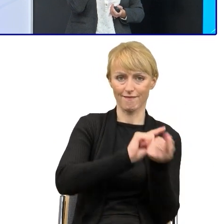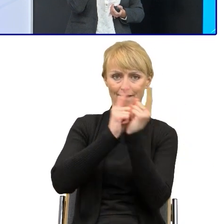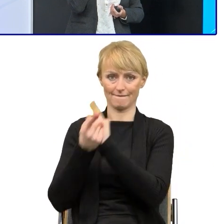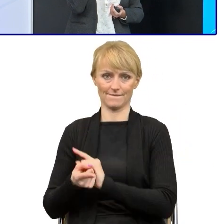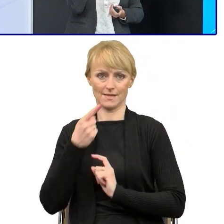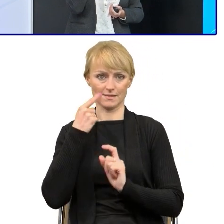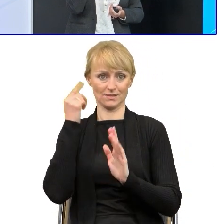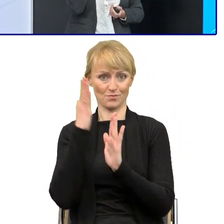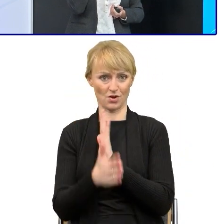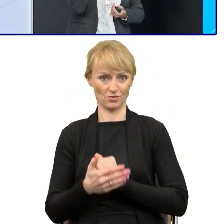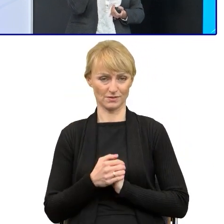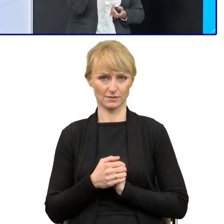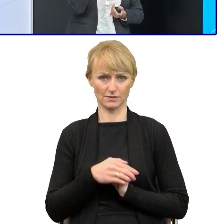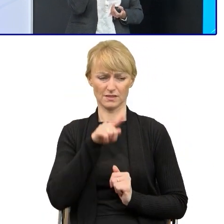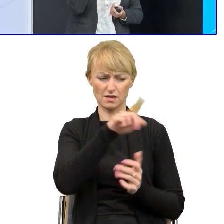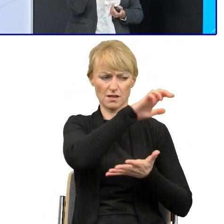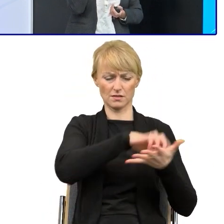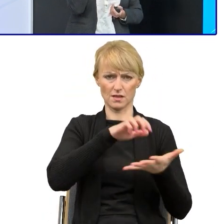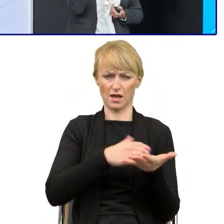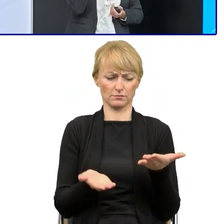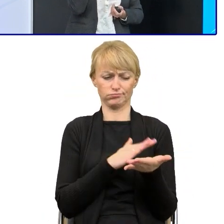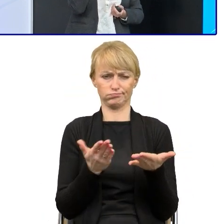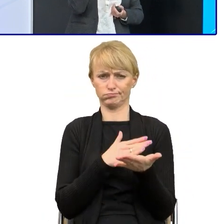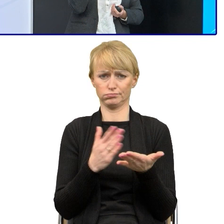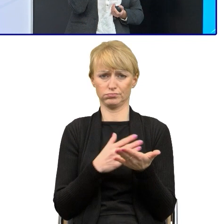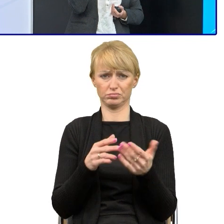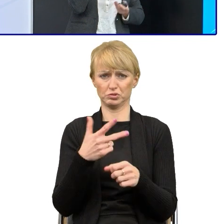one mają po kilkadziesiąt stron, pisane są przez różnych pracowników.